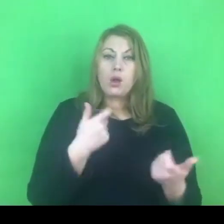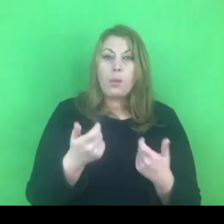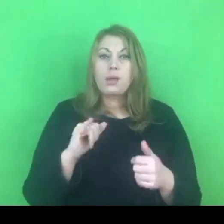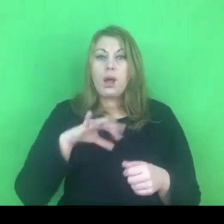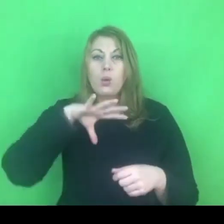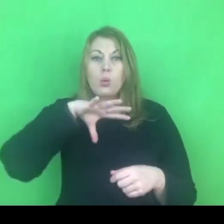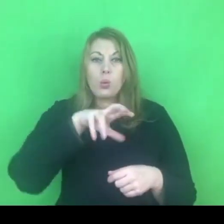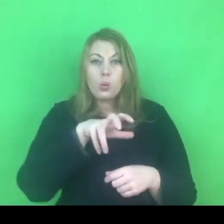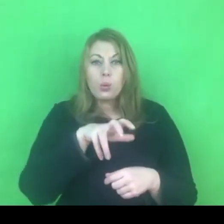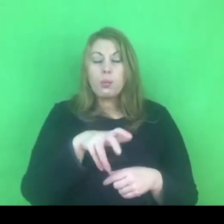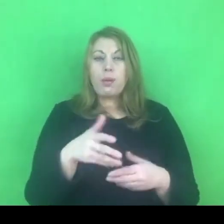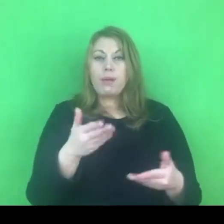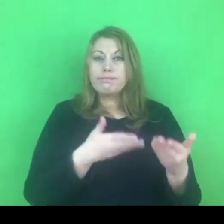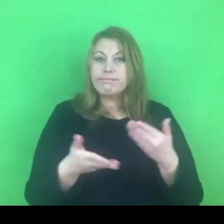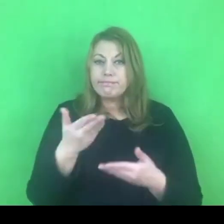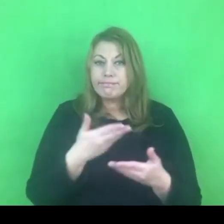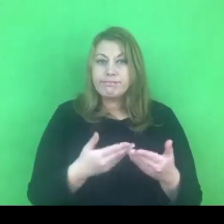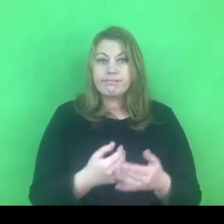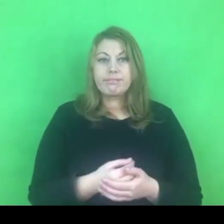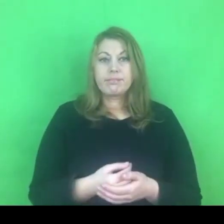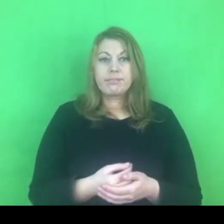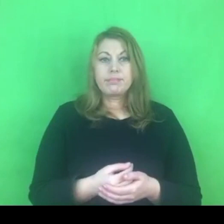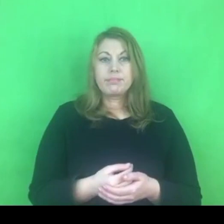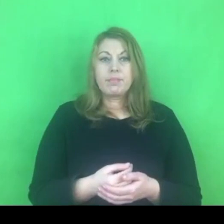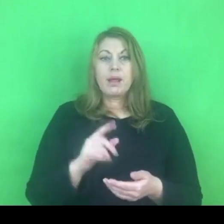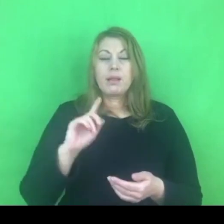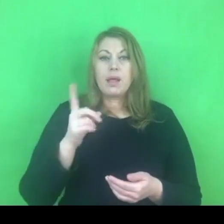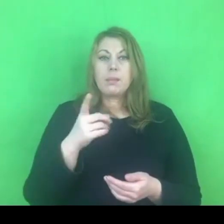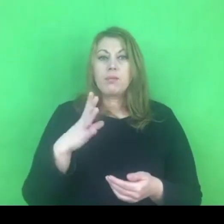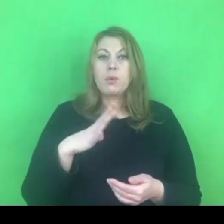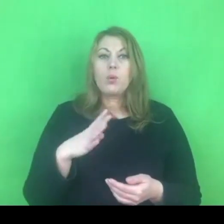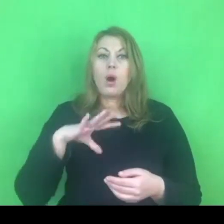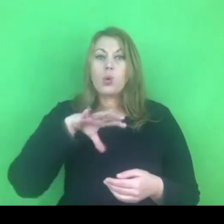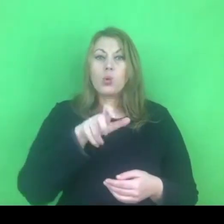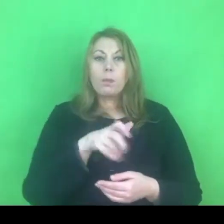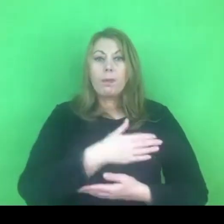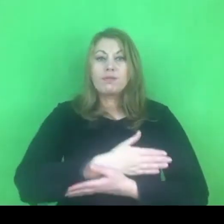Najpierw była to grupa wsparcia, która odbywała się online.